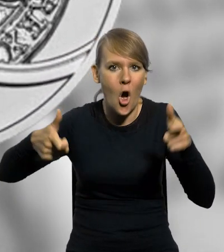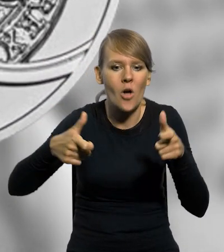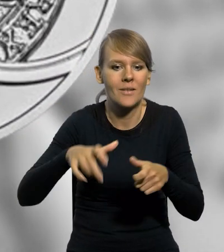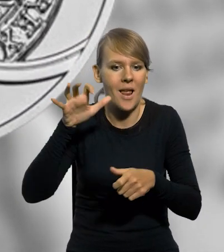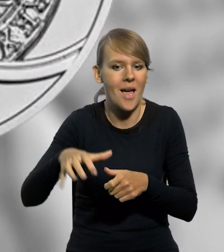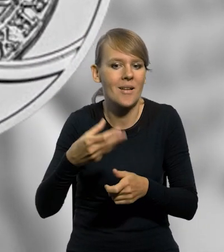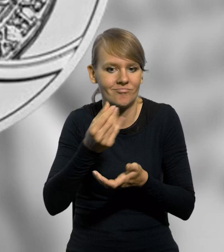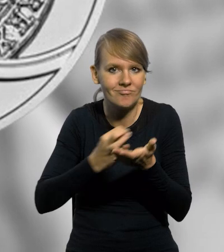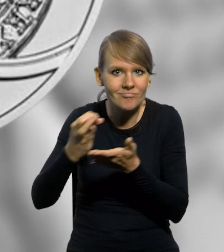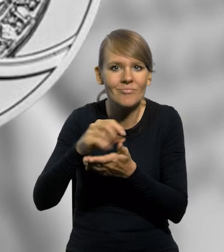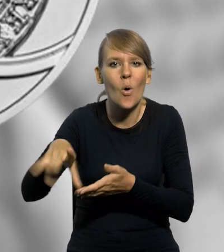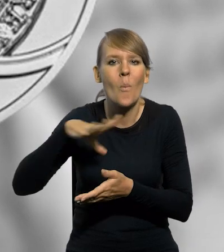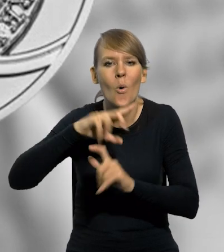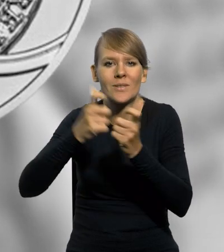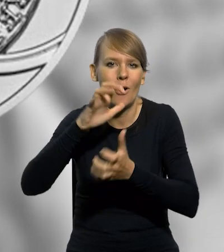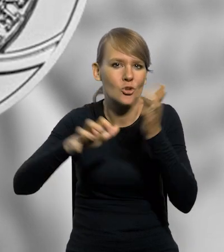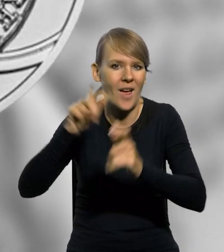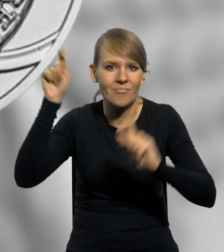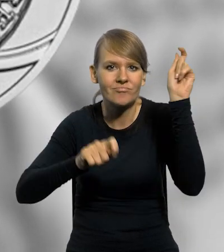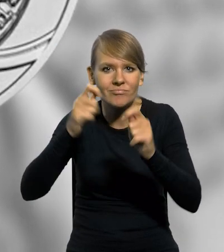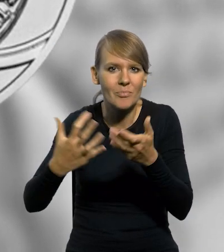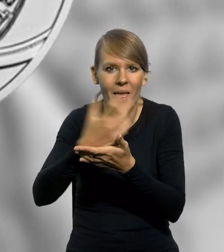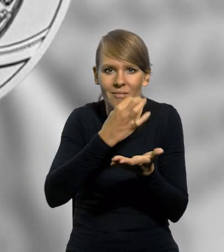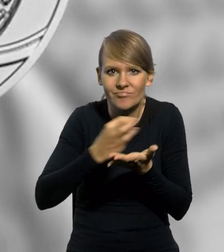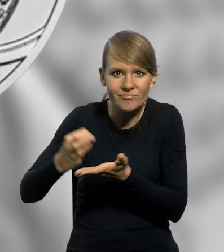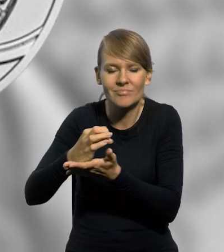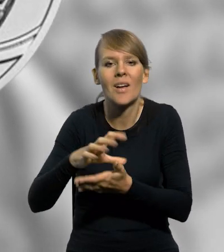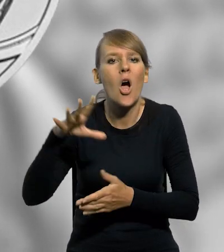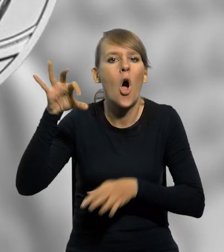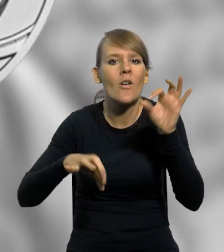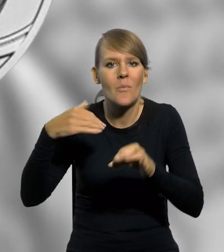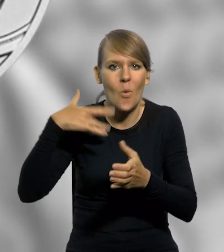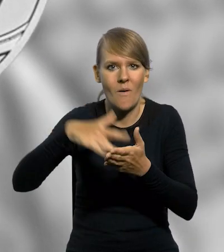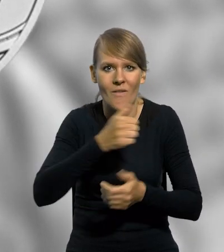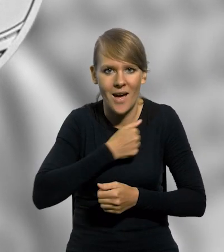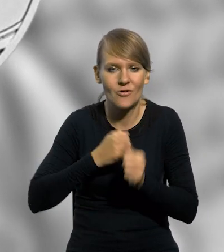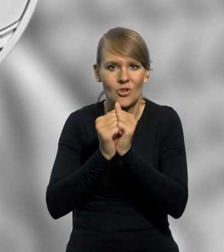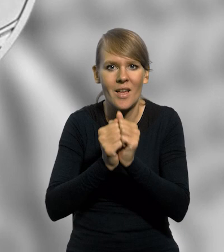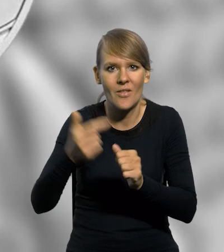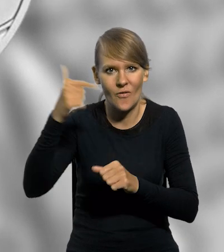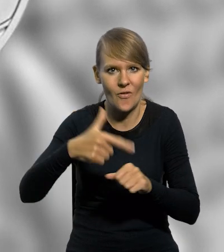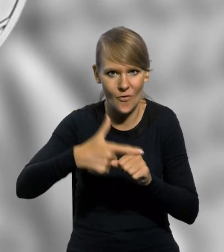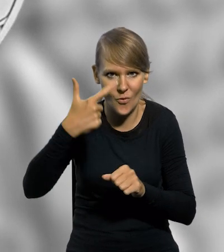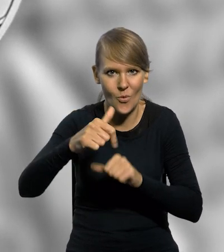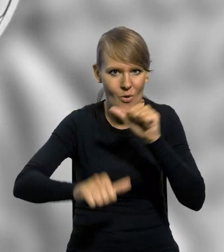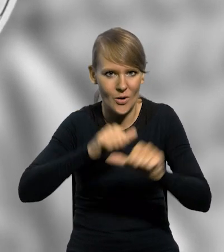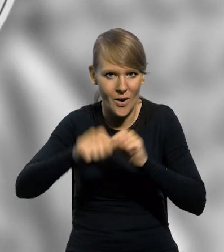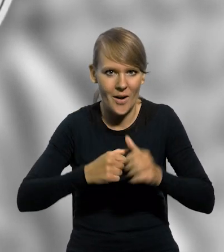nawiązuje do spotkania numizmatyków z całego świata. Konferencja odbyła się w Warszawie we wrześniu 2022 roku.